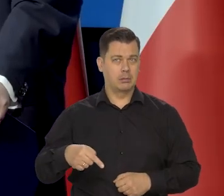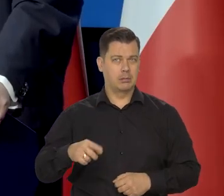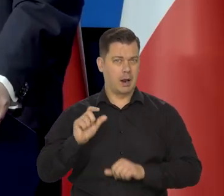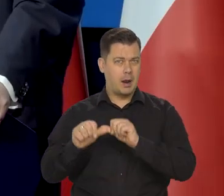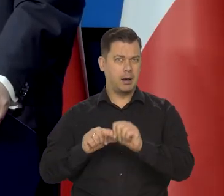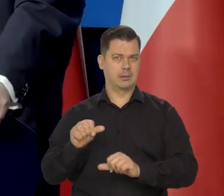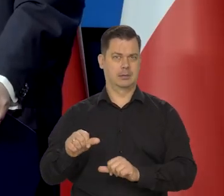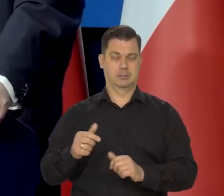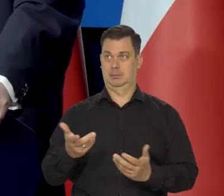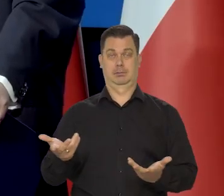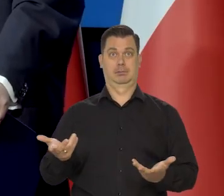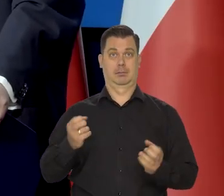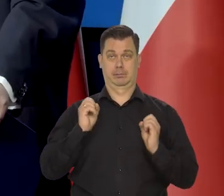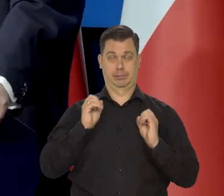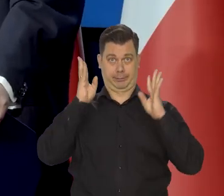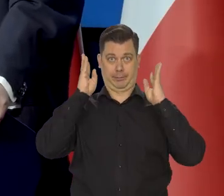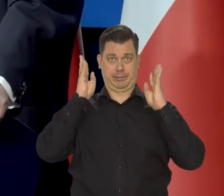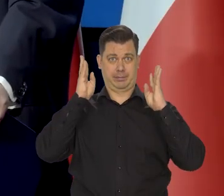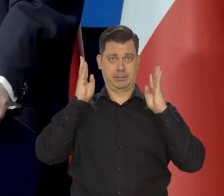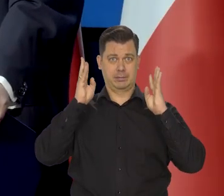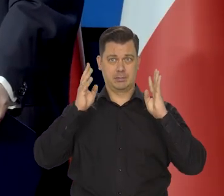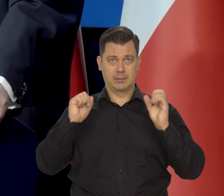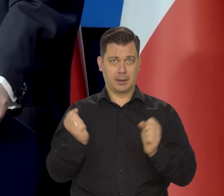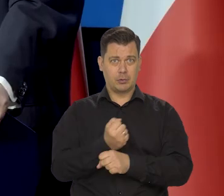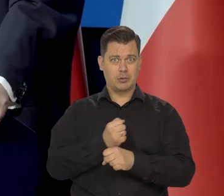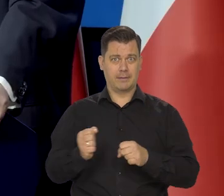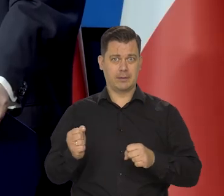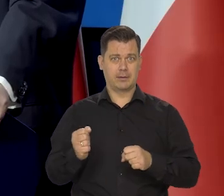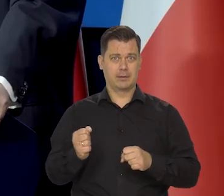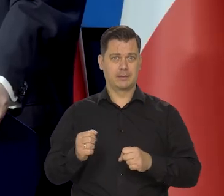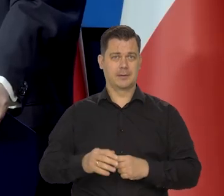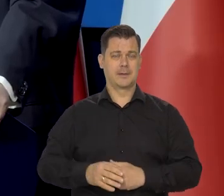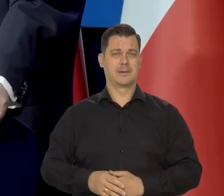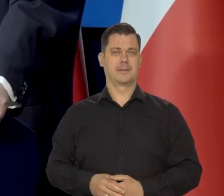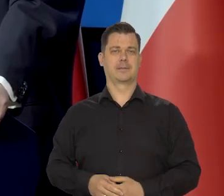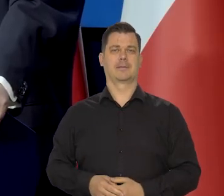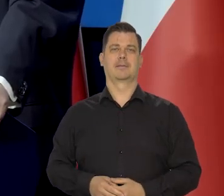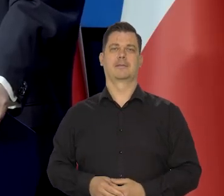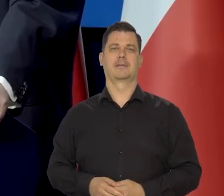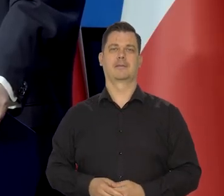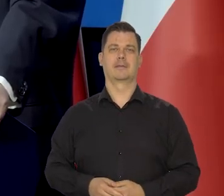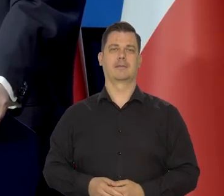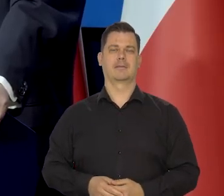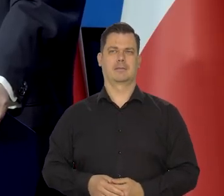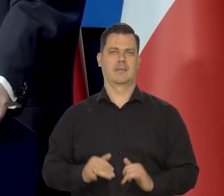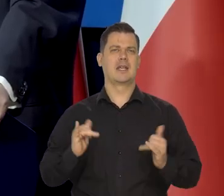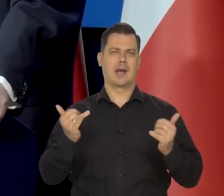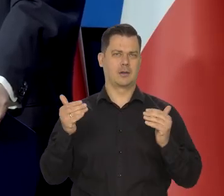to włos mi staje na głowie, prawda... krótki, ale staje. No jak to jest możliwe?